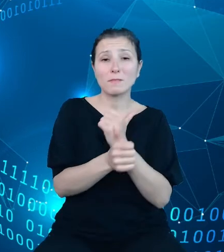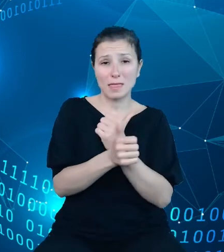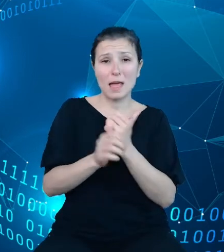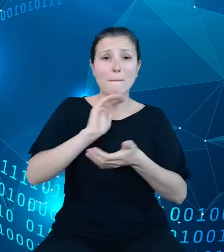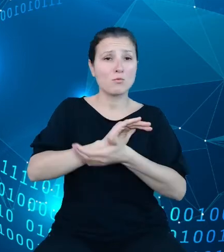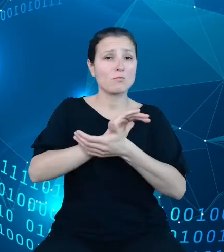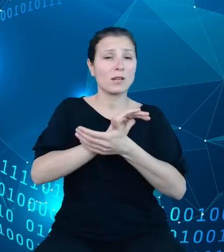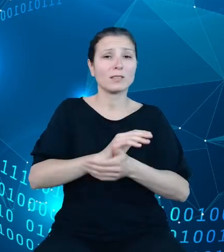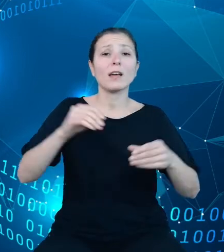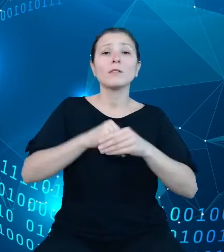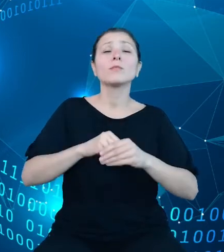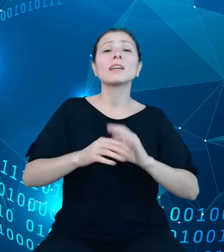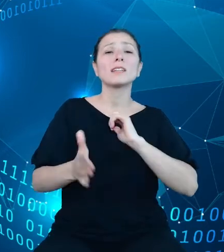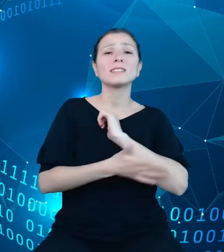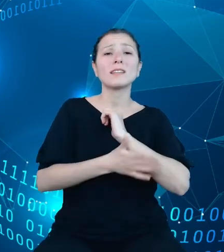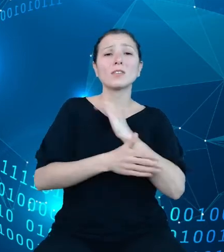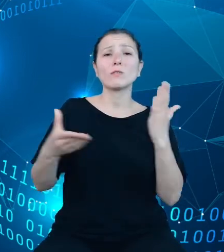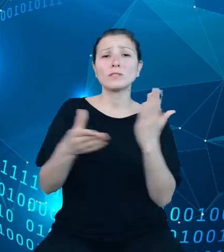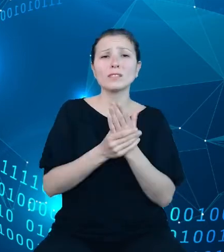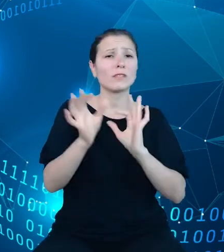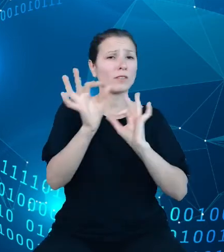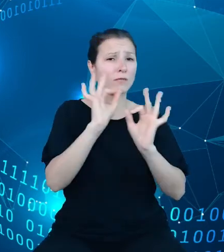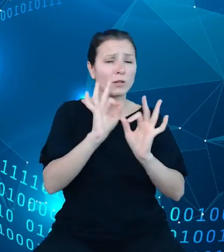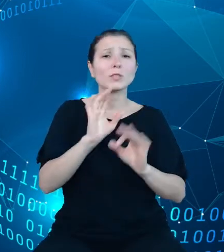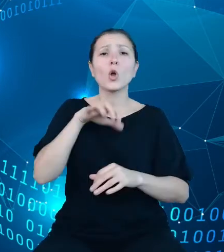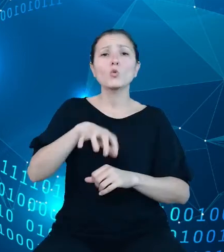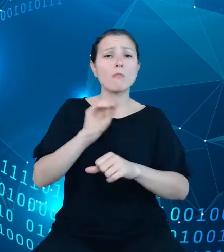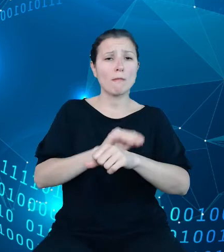informacji metodologicznej dla wszystkich zmiennych.